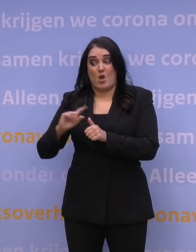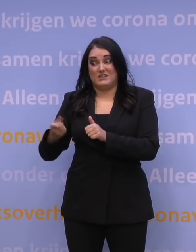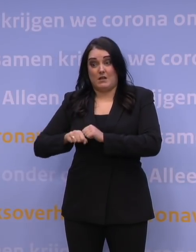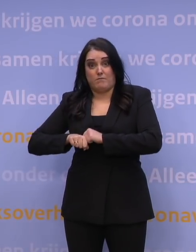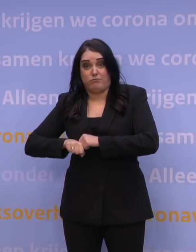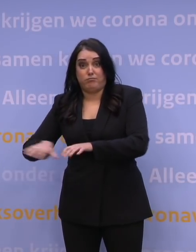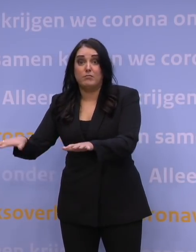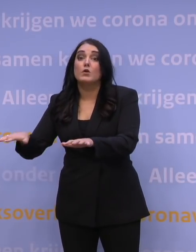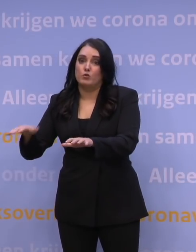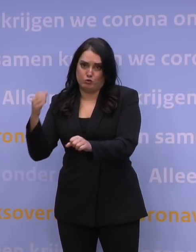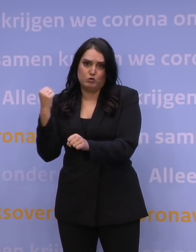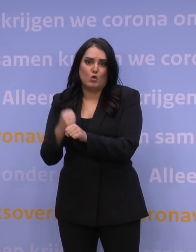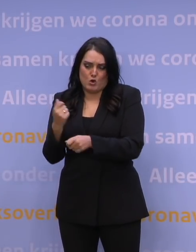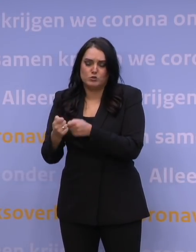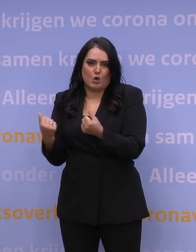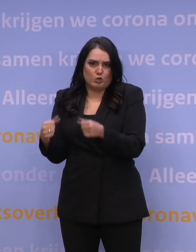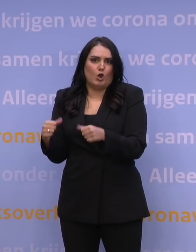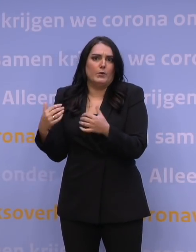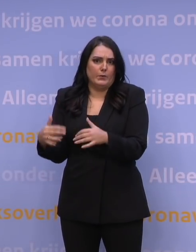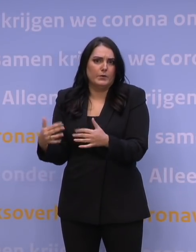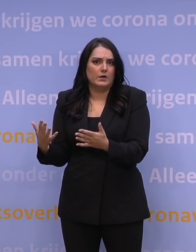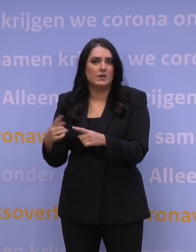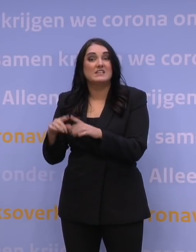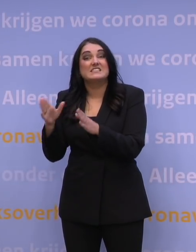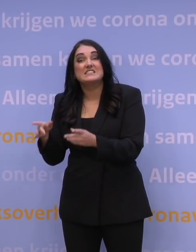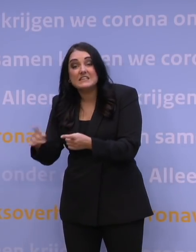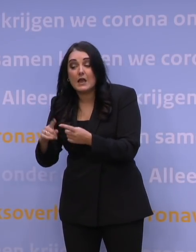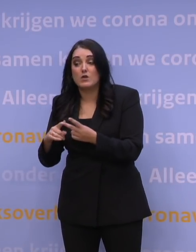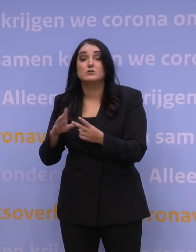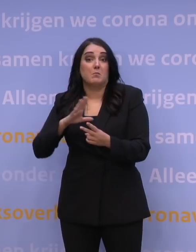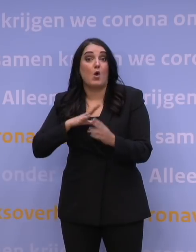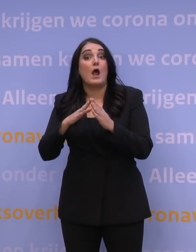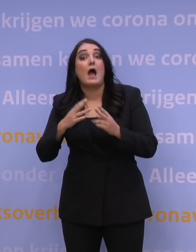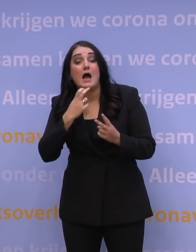tot een hele grote druk op de zorg. In de ziekenhuizen, maar ook in de huisartsenzorg, in de thuiszorg,